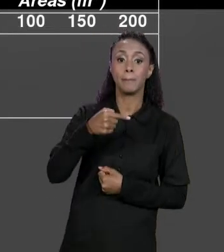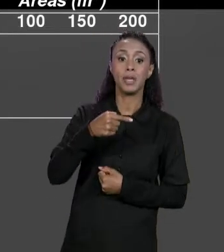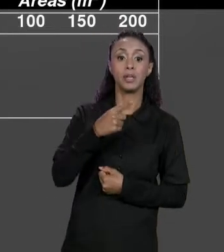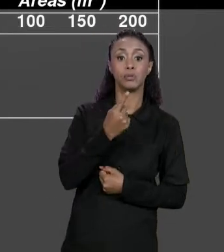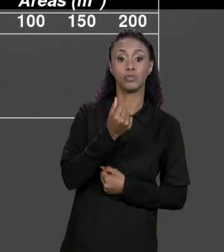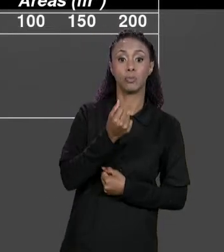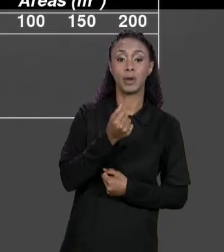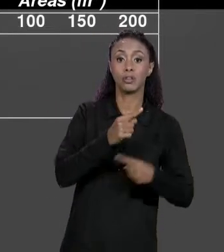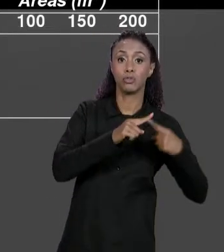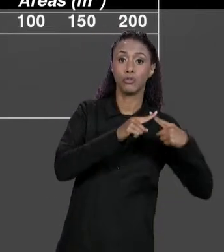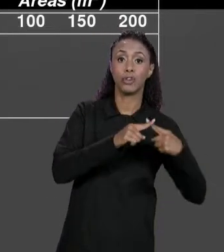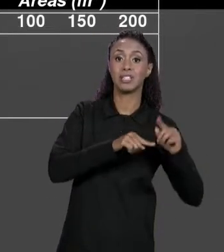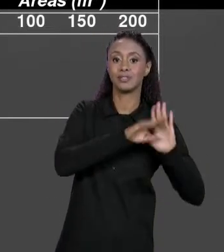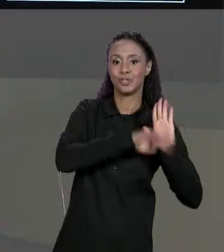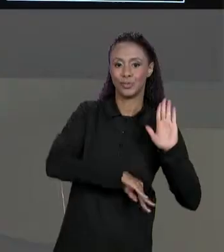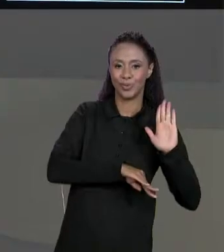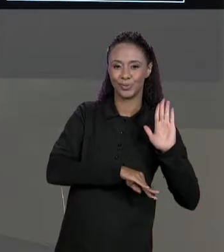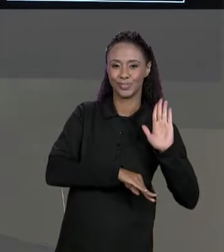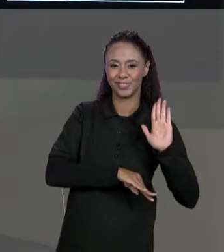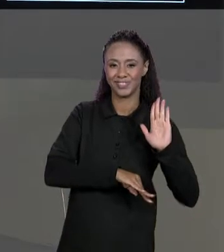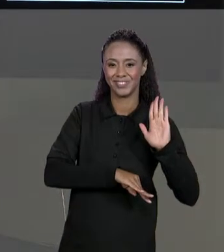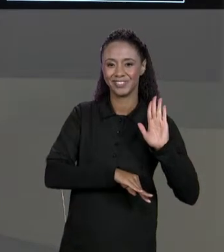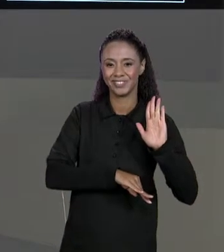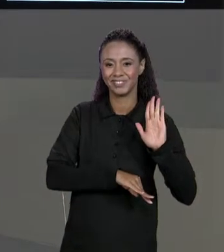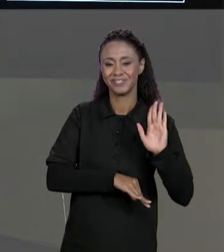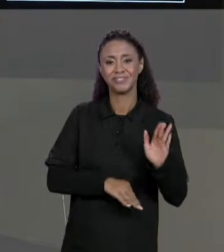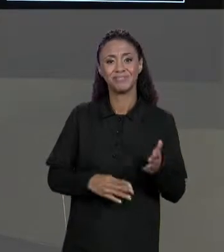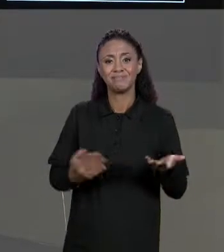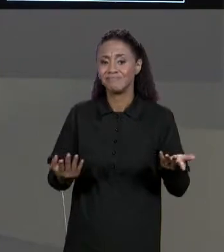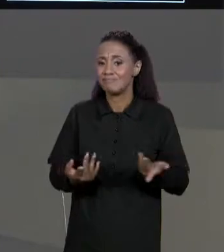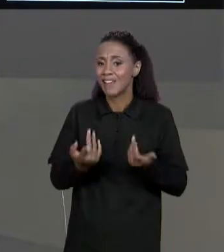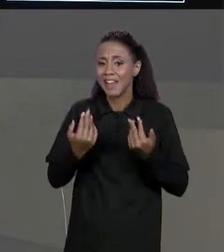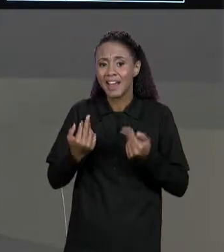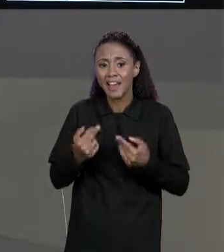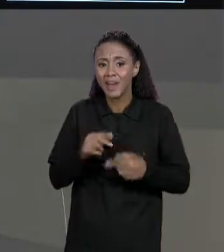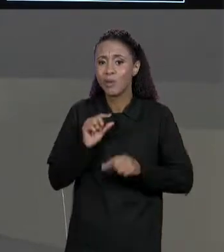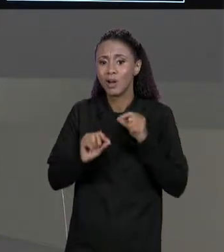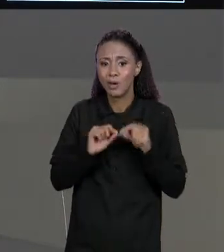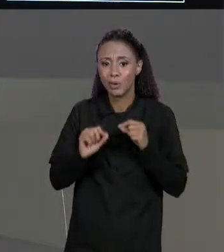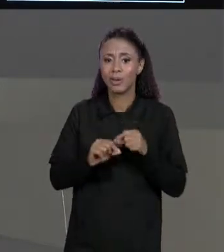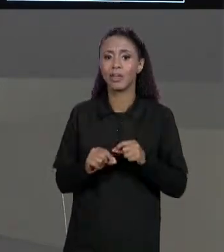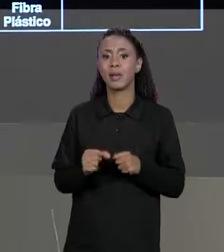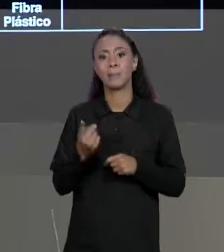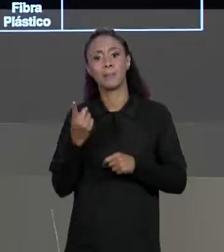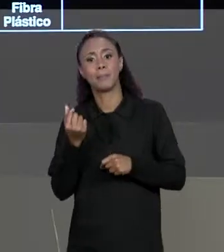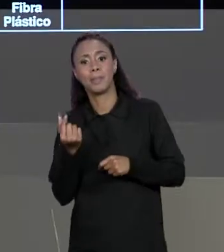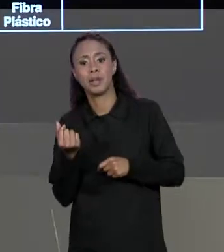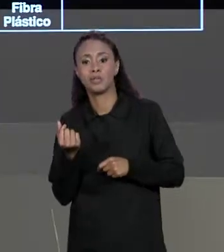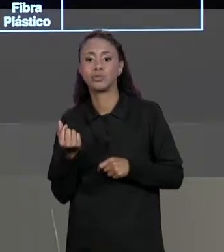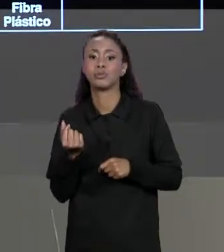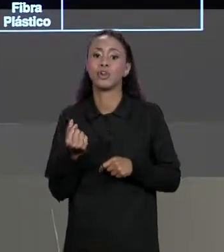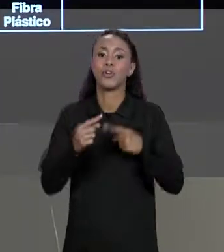QUE É EXATAMENTE A MESMA COISA DE "PREÇO VEZES UM MENOS DESCONTO". LEMBRANDO QUE O DESCONTO ESTÁ ARMAZENADO COMO